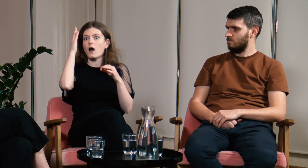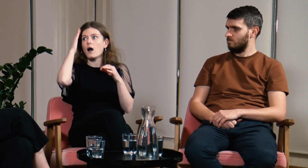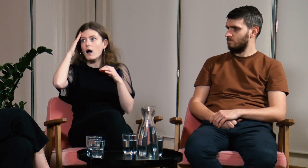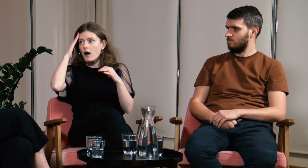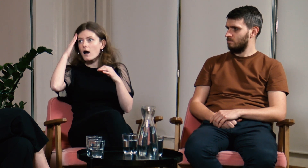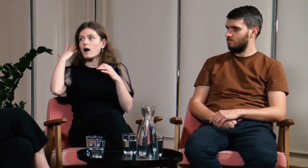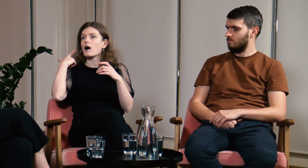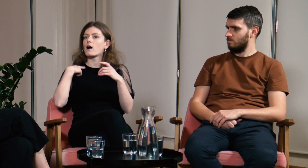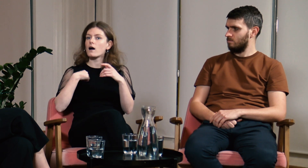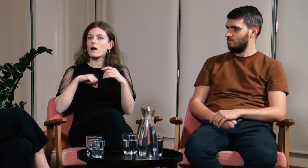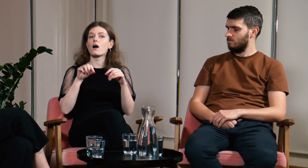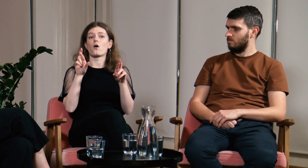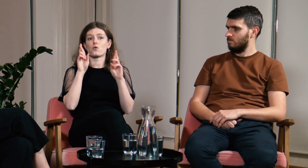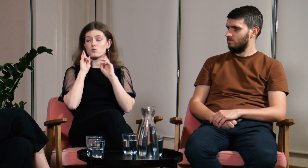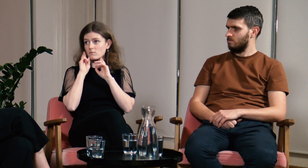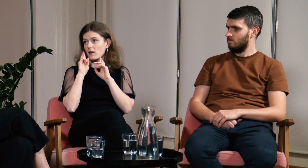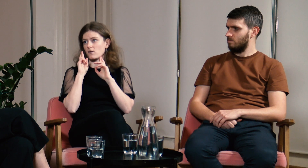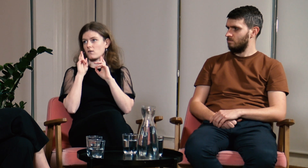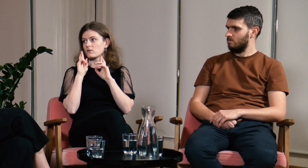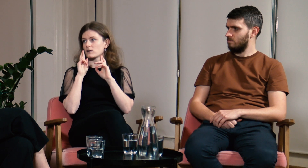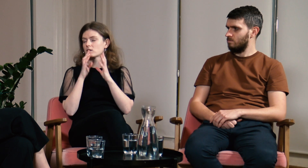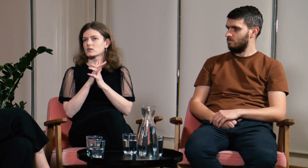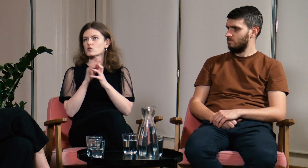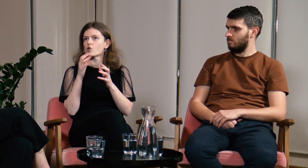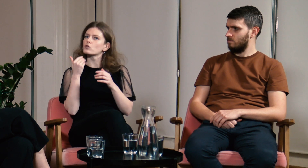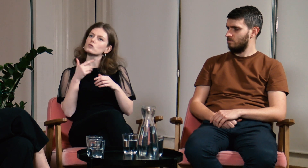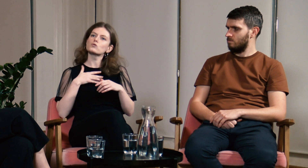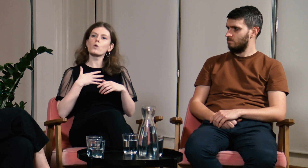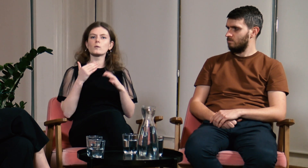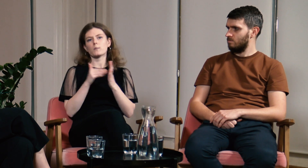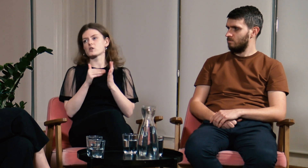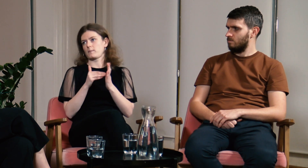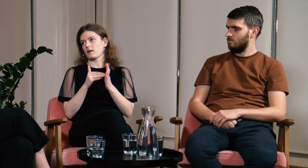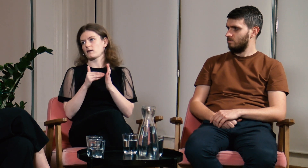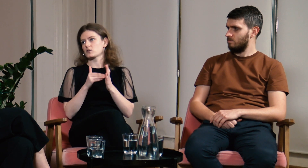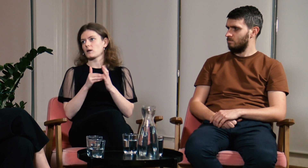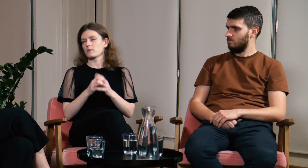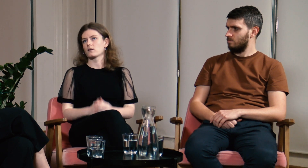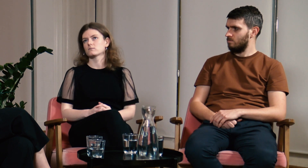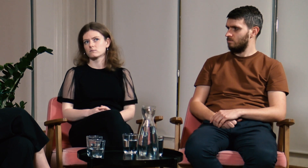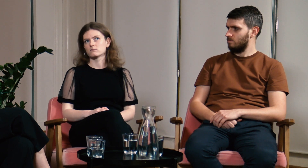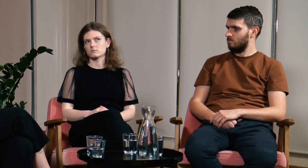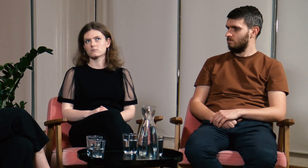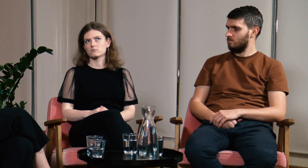Teraz rodzice lepiej rozumieją moją sytuację. Czuję, że było mi to bardzo potrzebne.